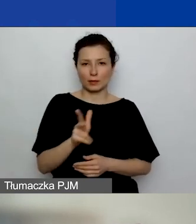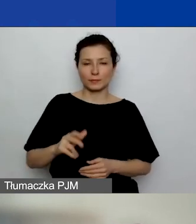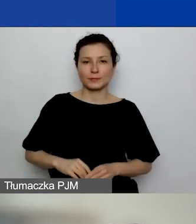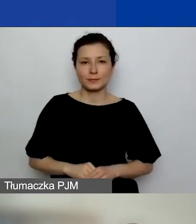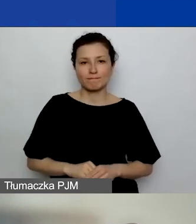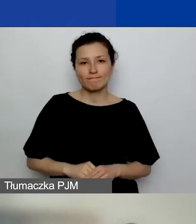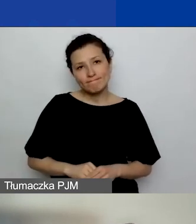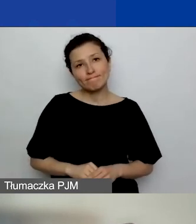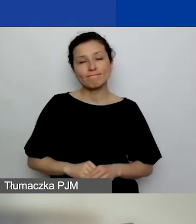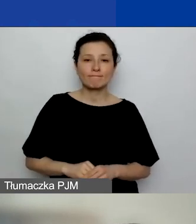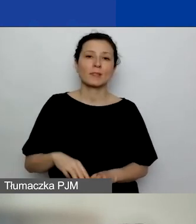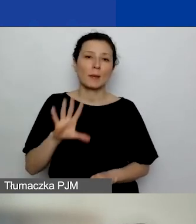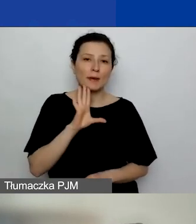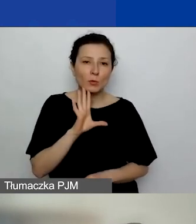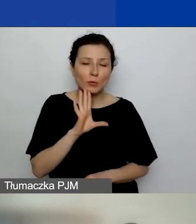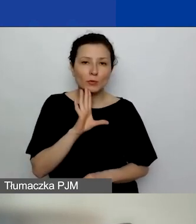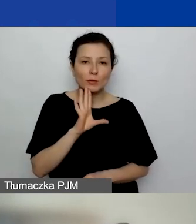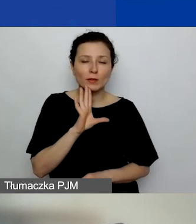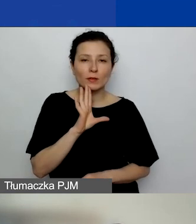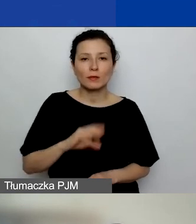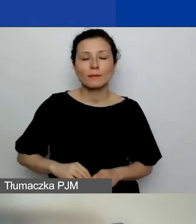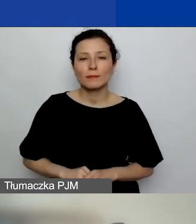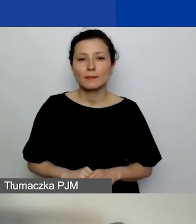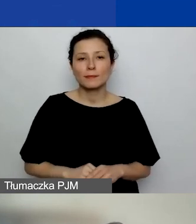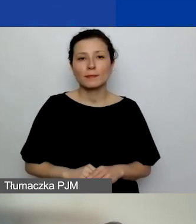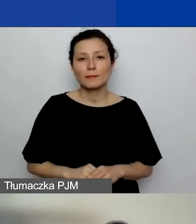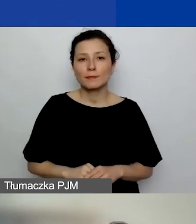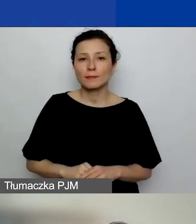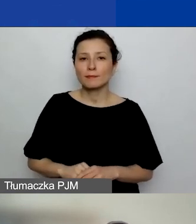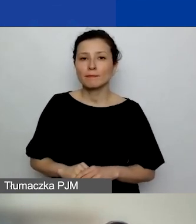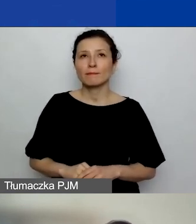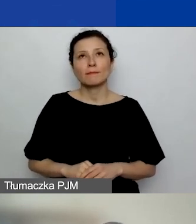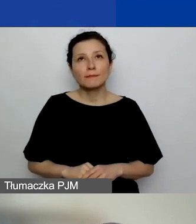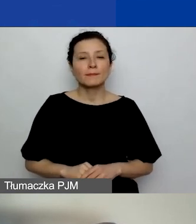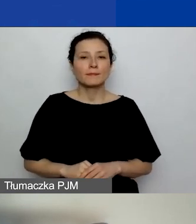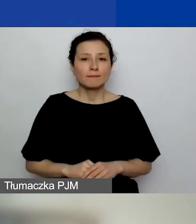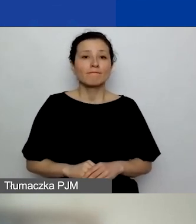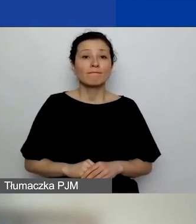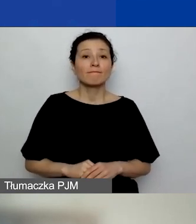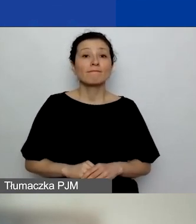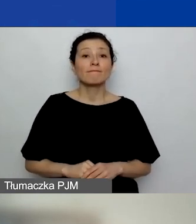pewnie najwcześniej pod koniec września.